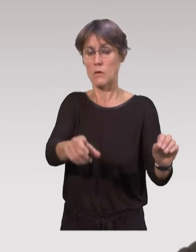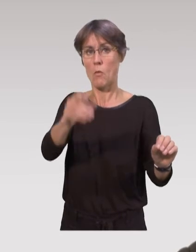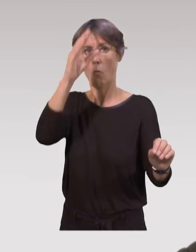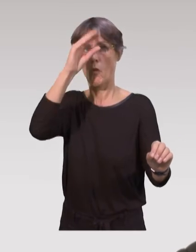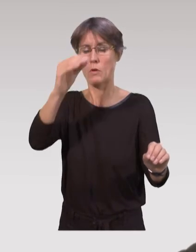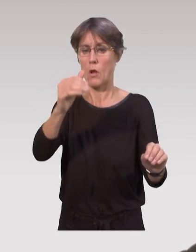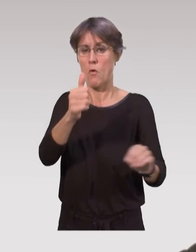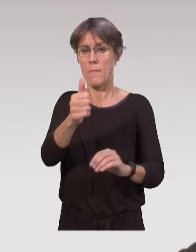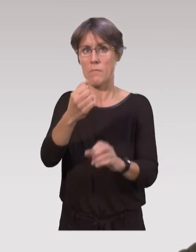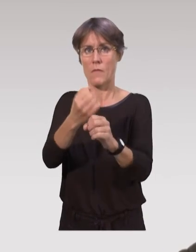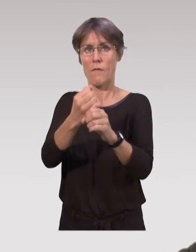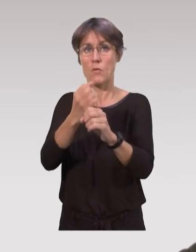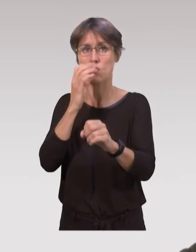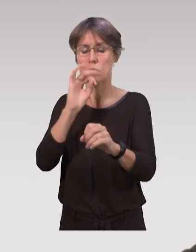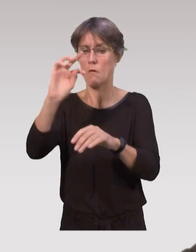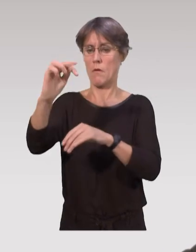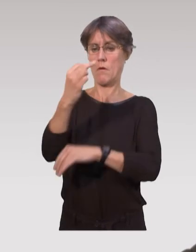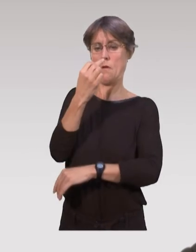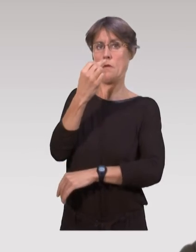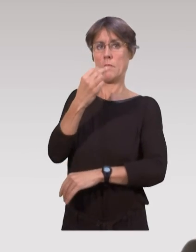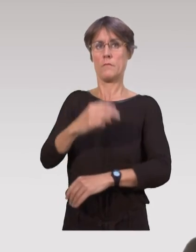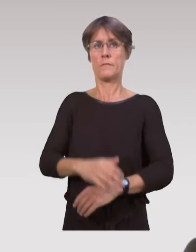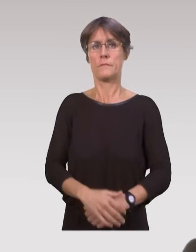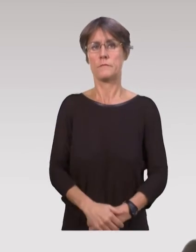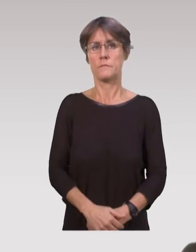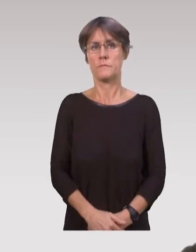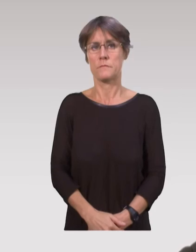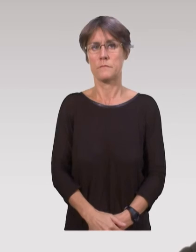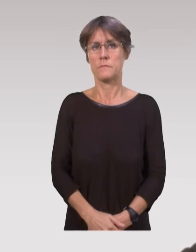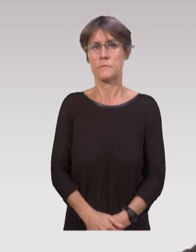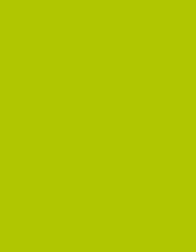la pratique réflexive des professionnels, sur ce qu’ils font au quotidien.